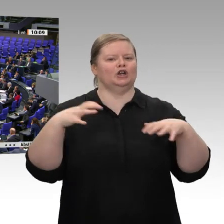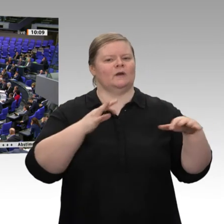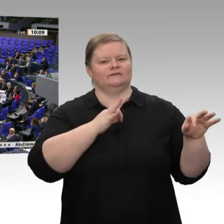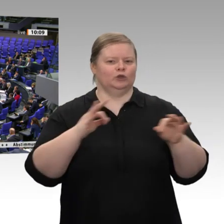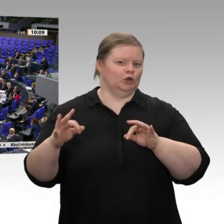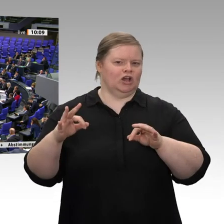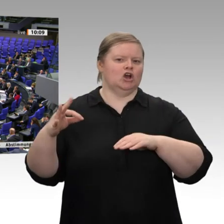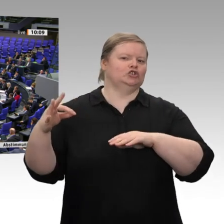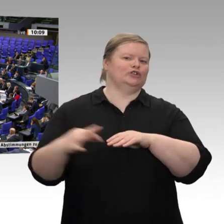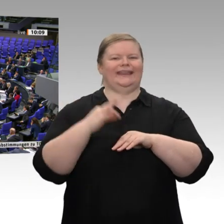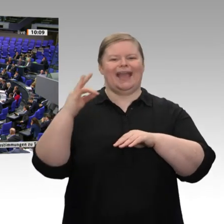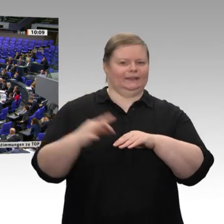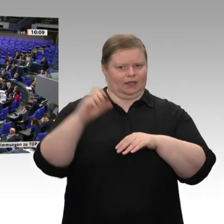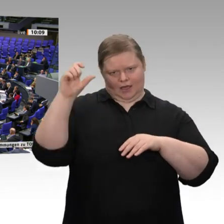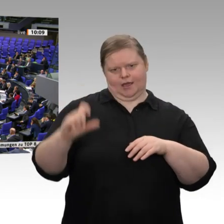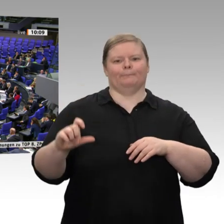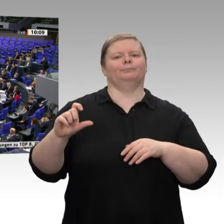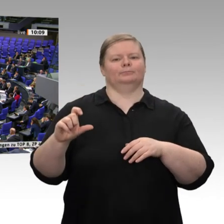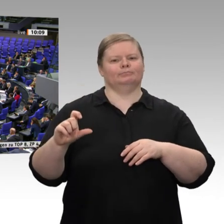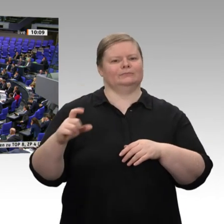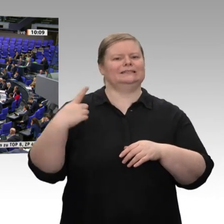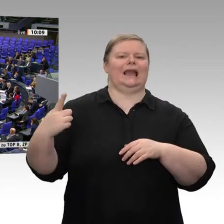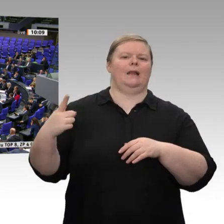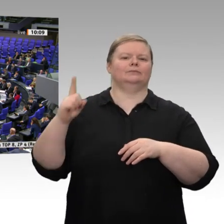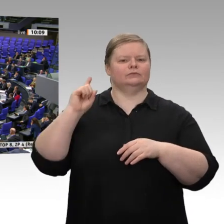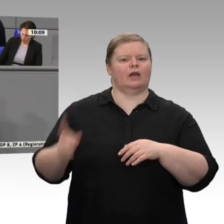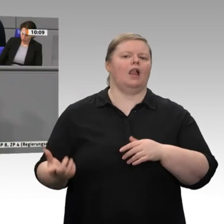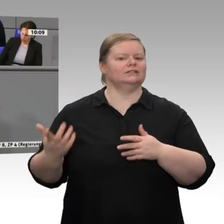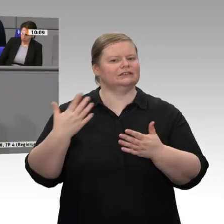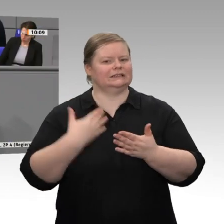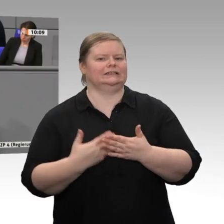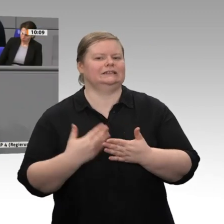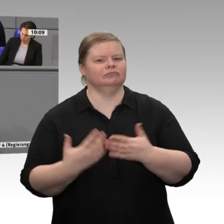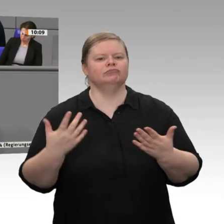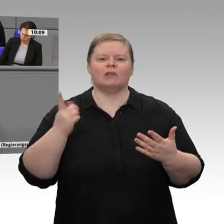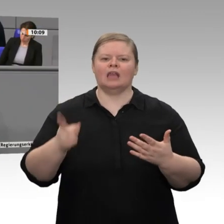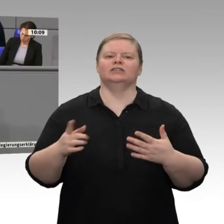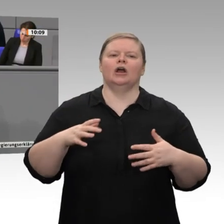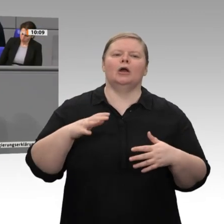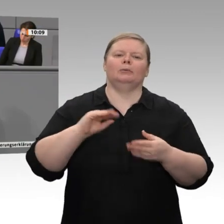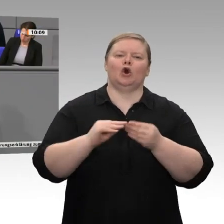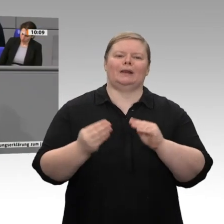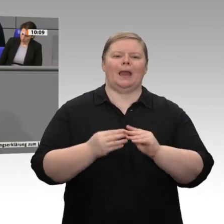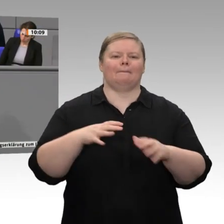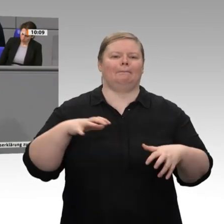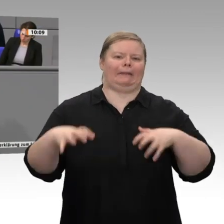für die deutsche Wirtschaft und für die deutsche Energiewende bezeichnet. Ich möchte ihm nicht widersprechen. In Ihre Amtszeit fällt der